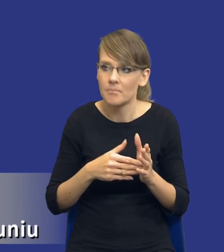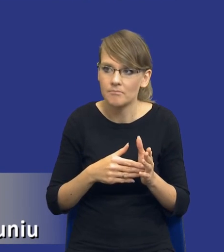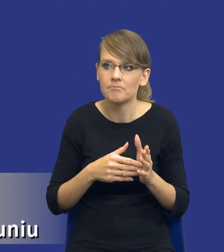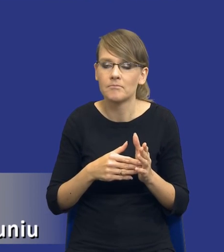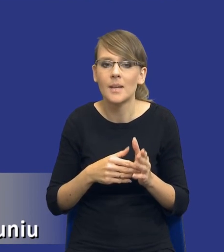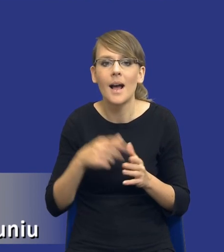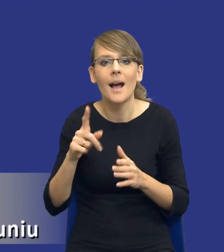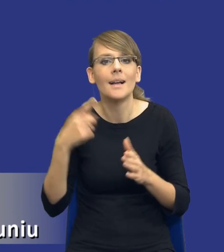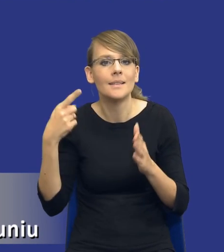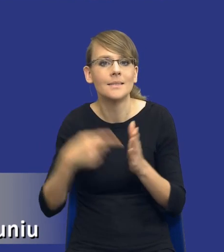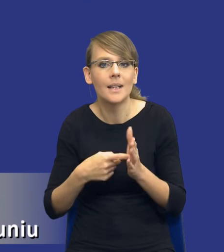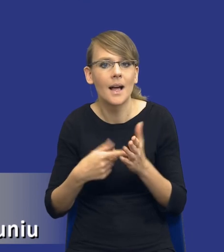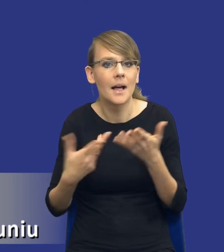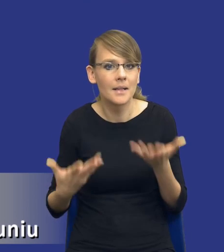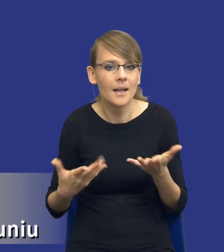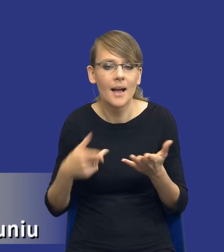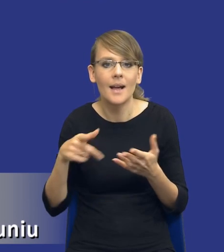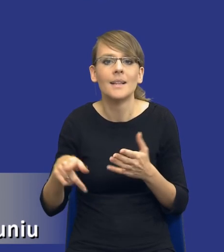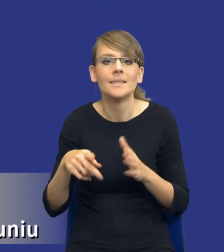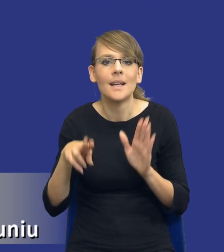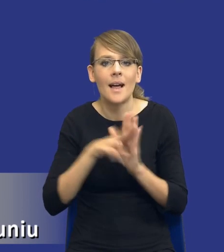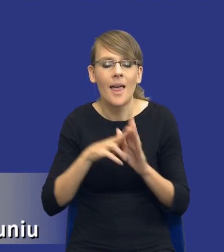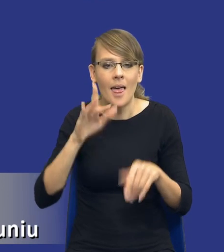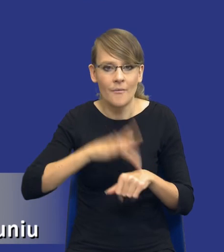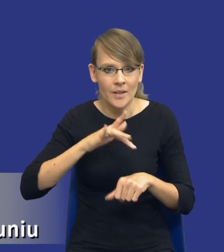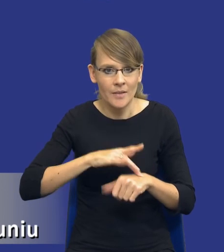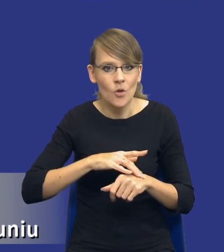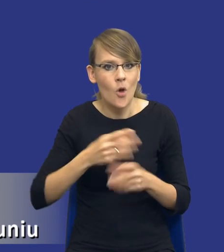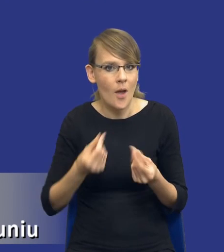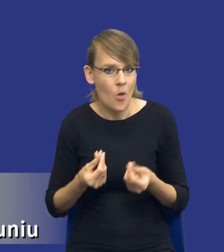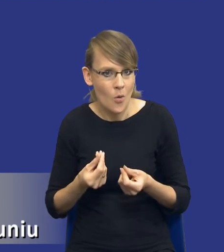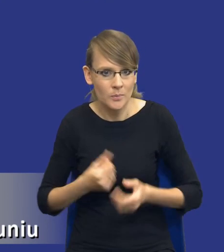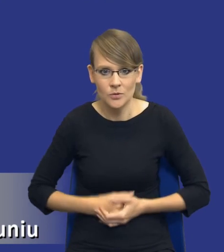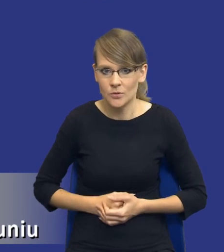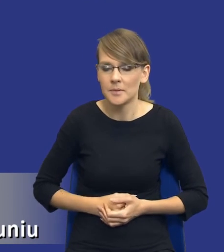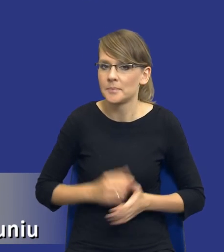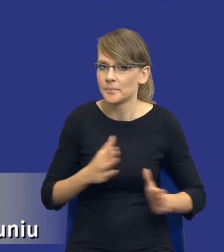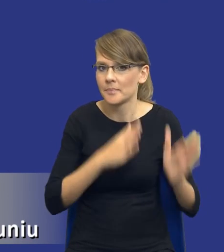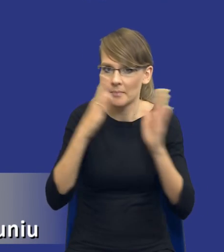leży de facto w tej zasadzie efektywności ekonomicznej. I tutaj bym prosił o zmianę slajdu.